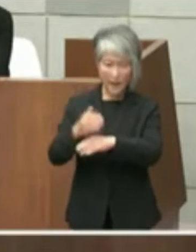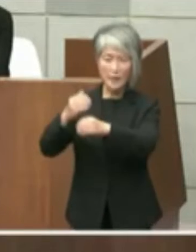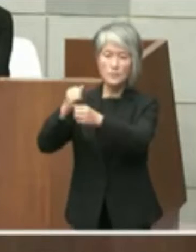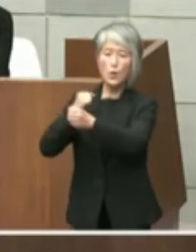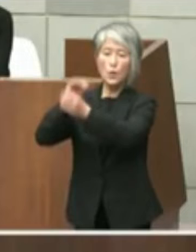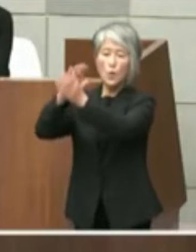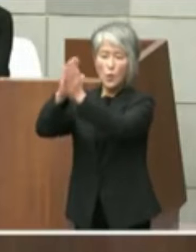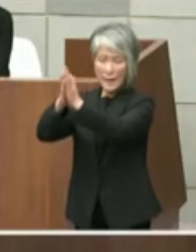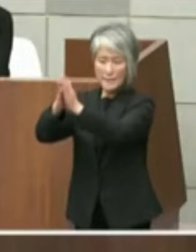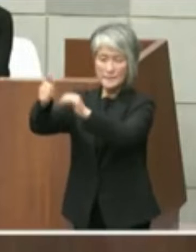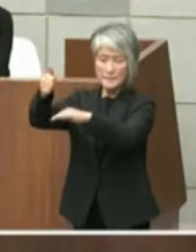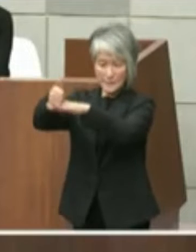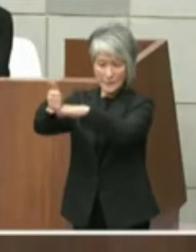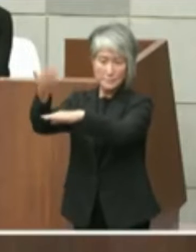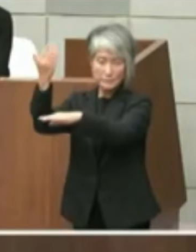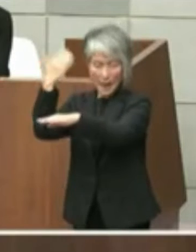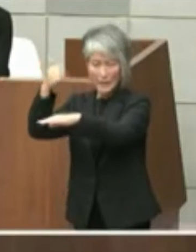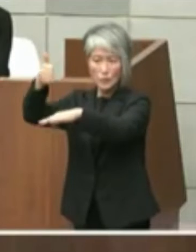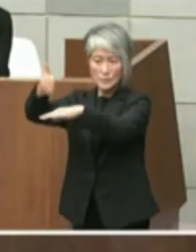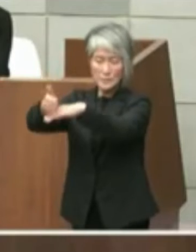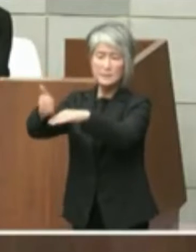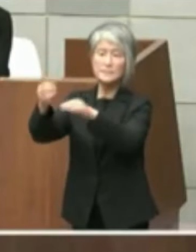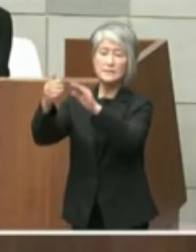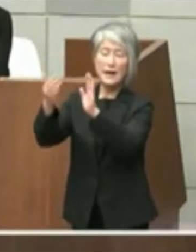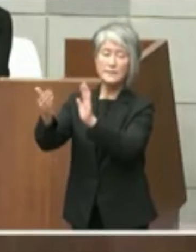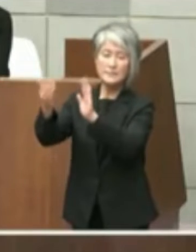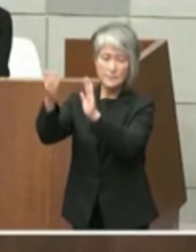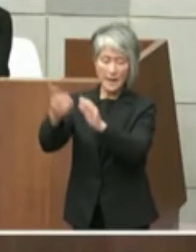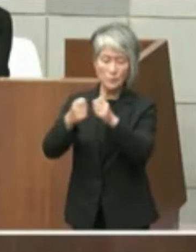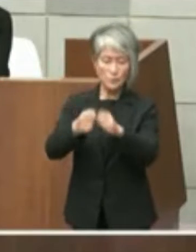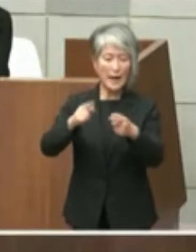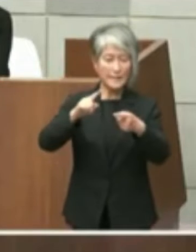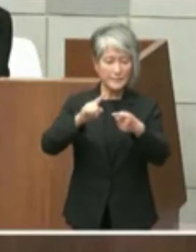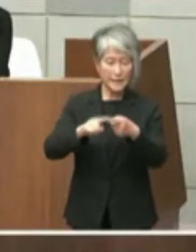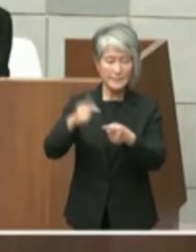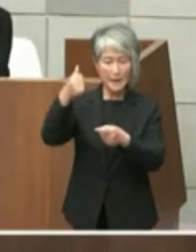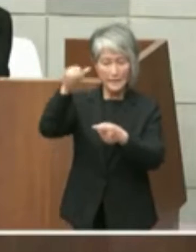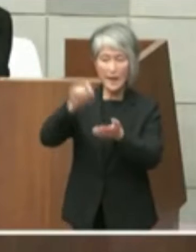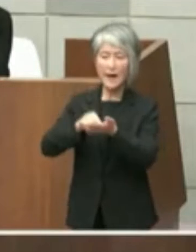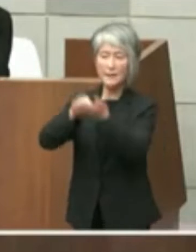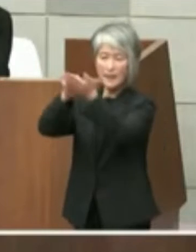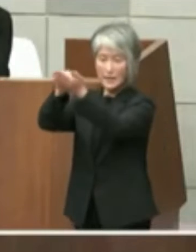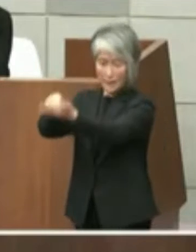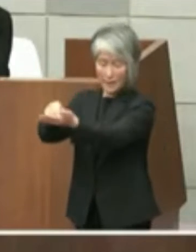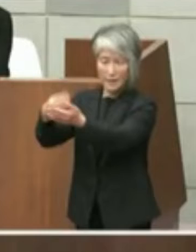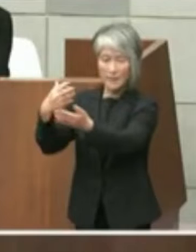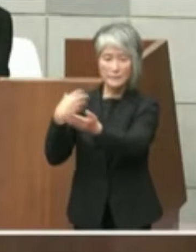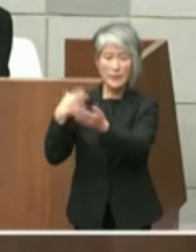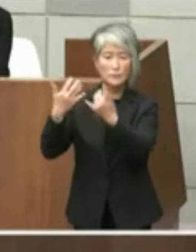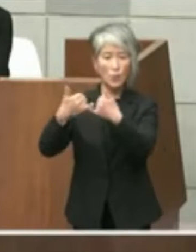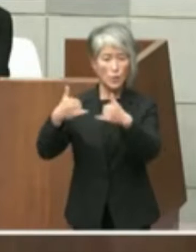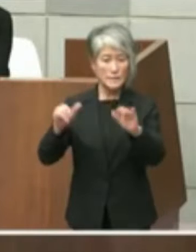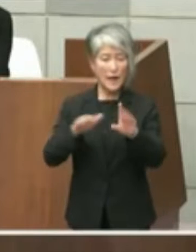具体的な提案が行われ以後 担当者レベルでも協議が複数回